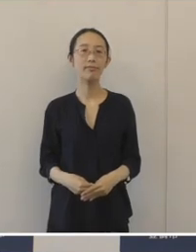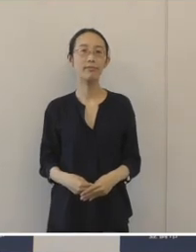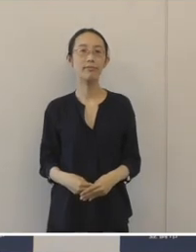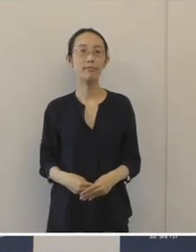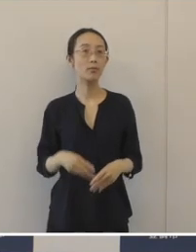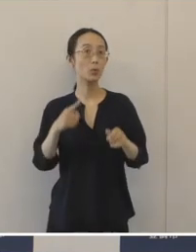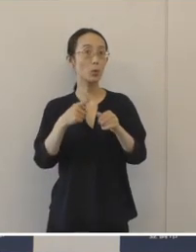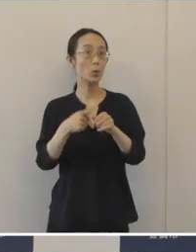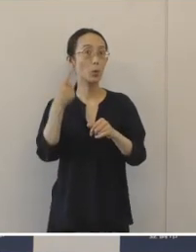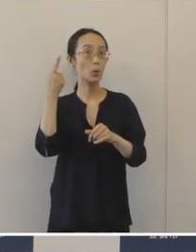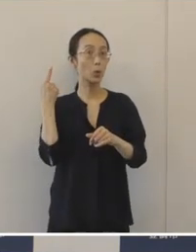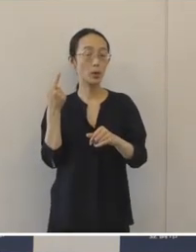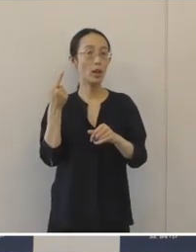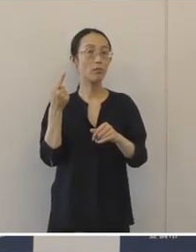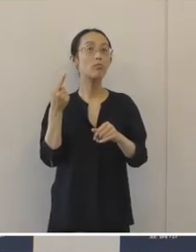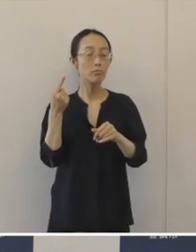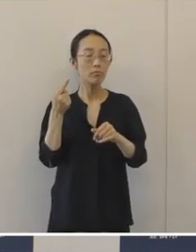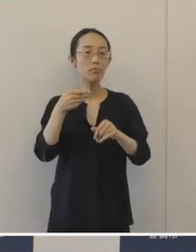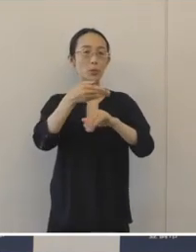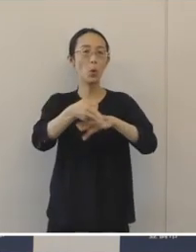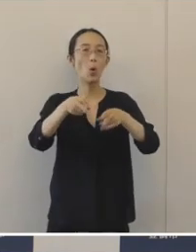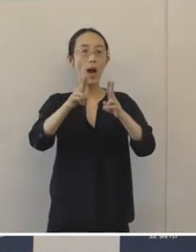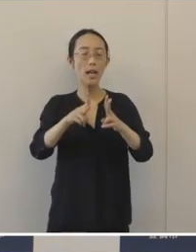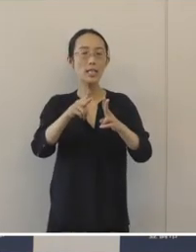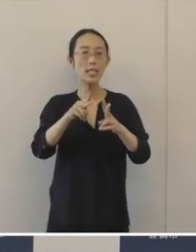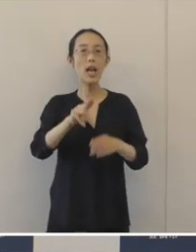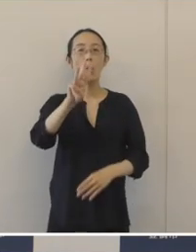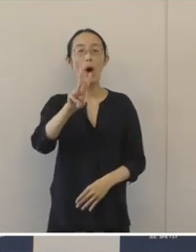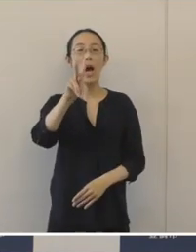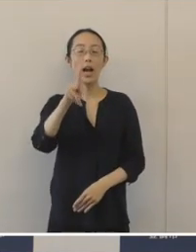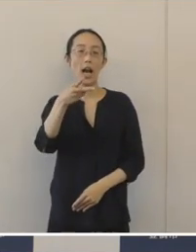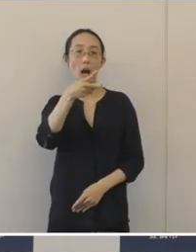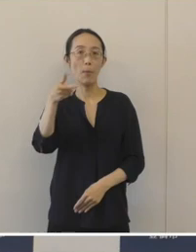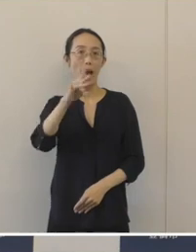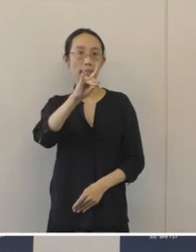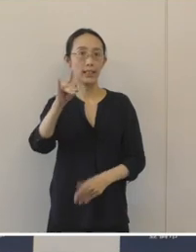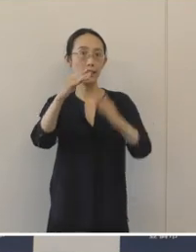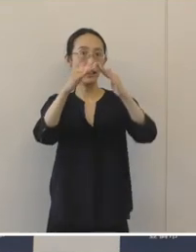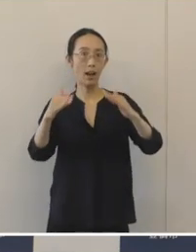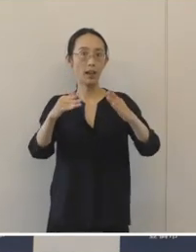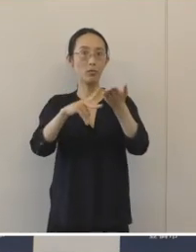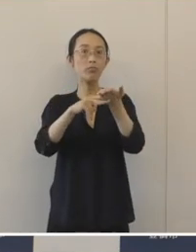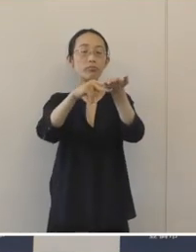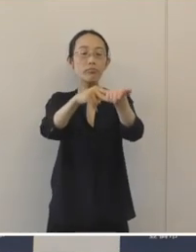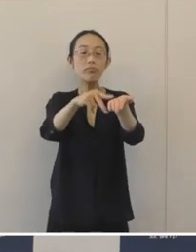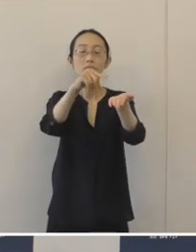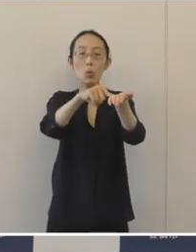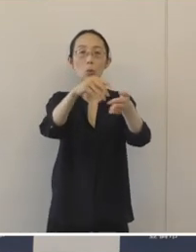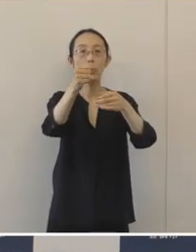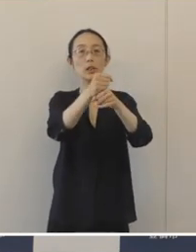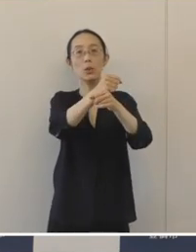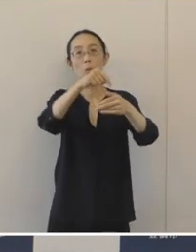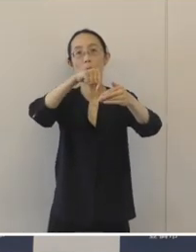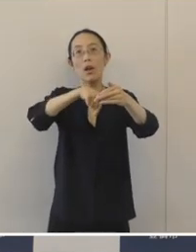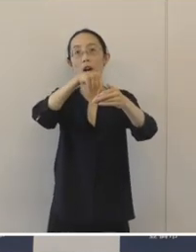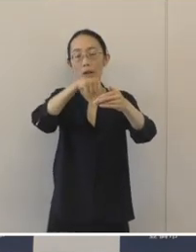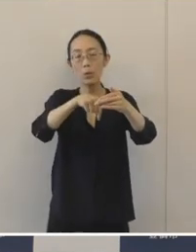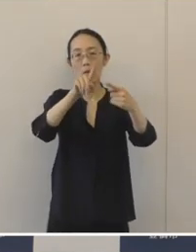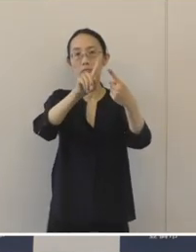昨年度の、豊橋わかば議会の提案事業のうちの一つである